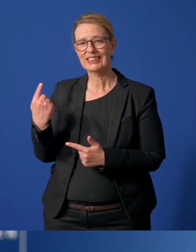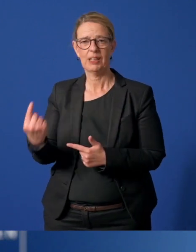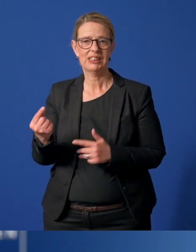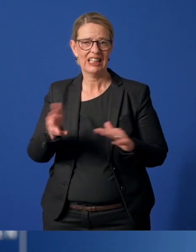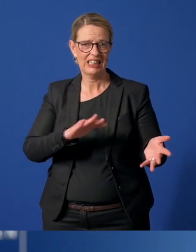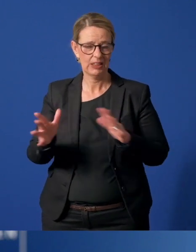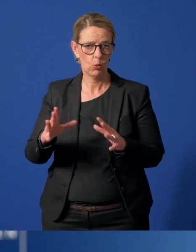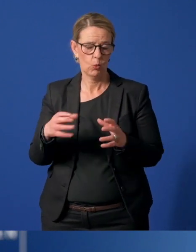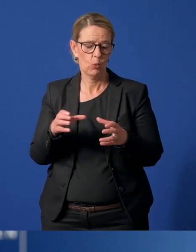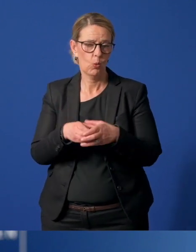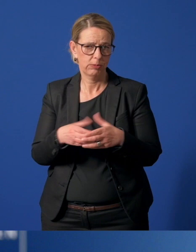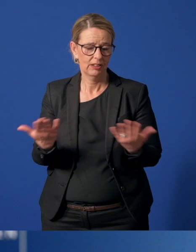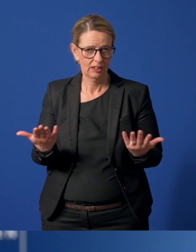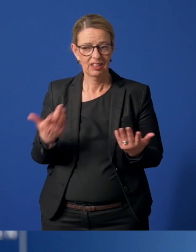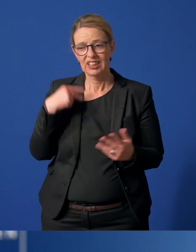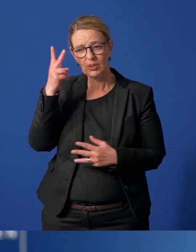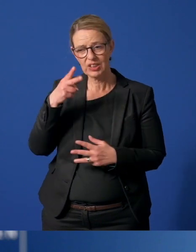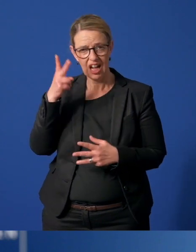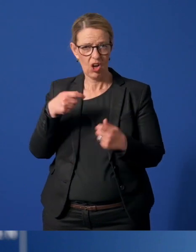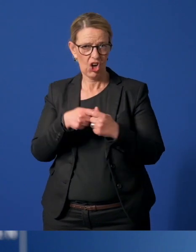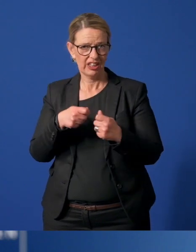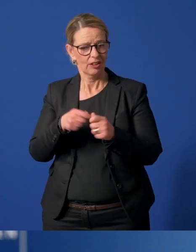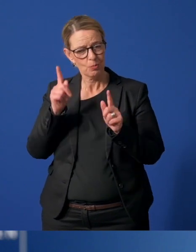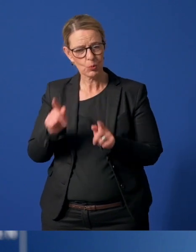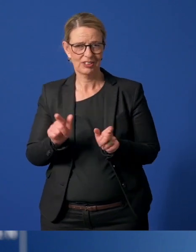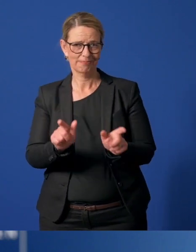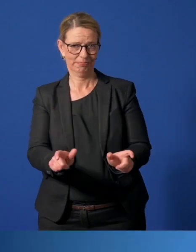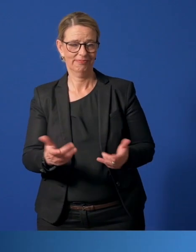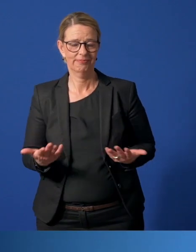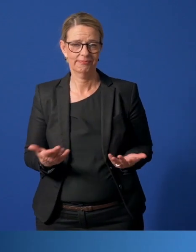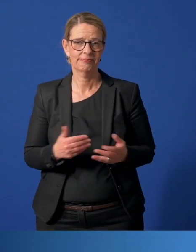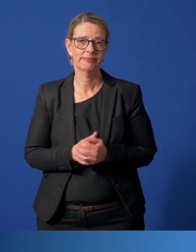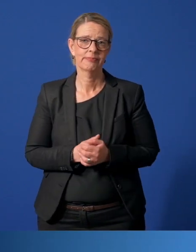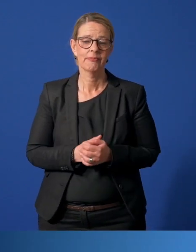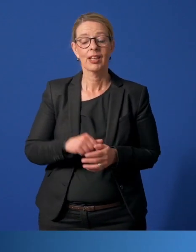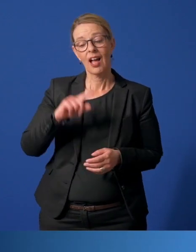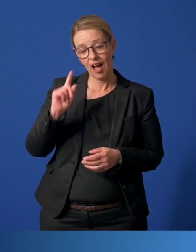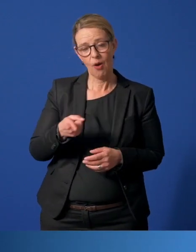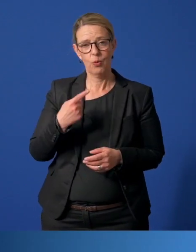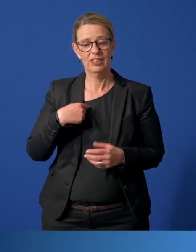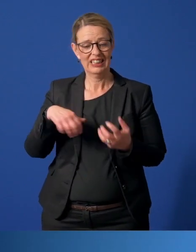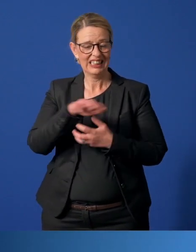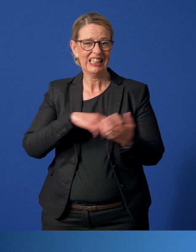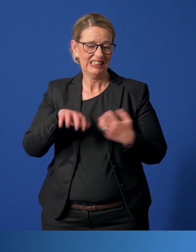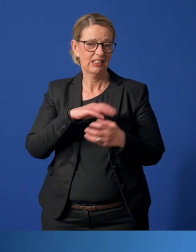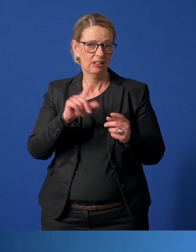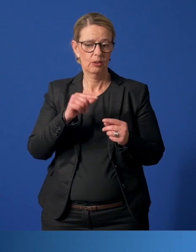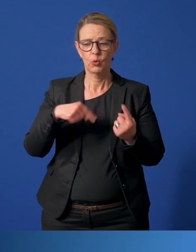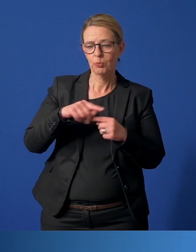gehören und soziale Kontakte noch mehr als andere meiden müssen. Auch unser Umgang mit der Krise ist ganz unterschiedlich.